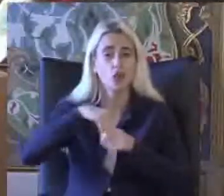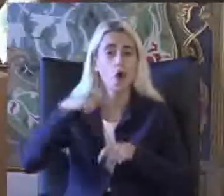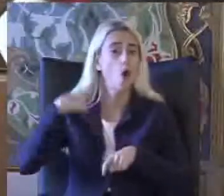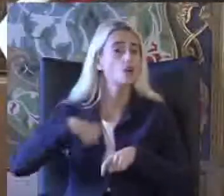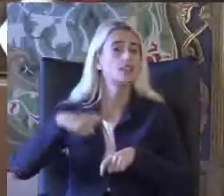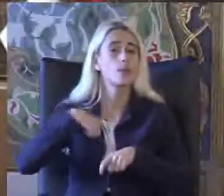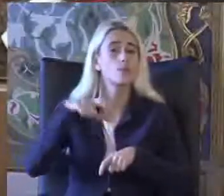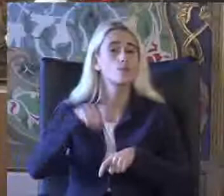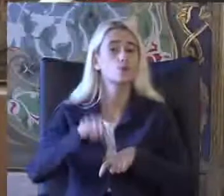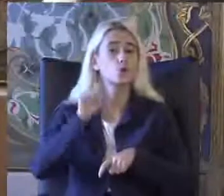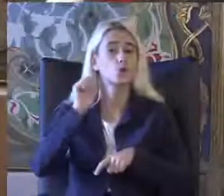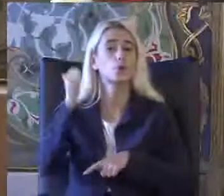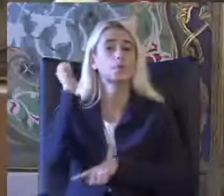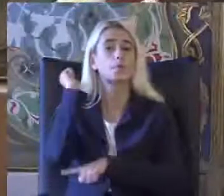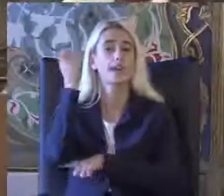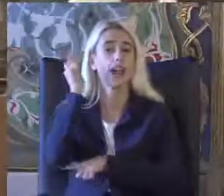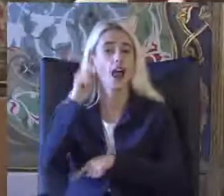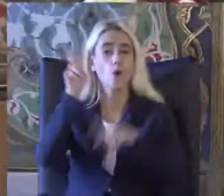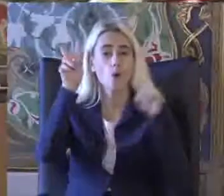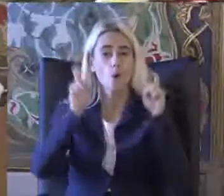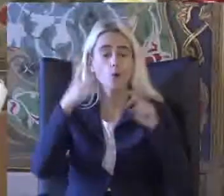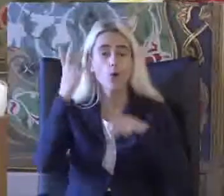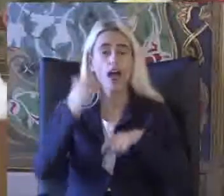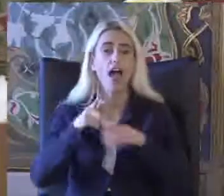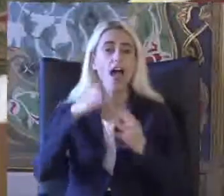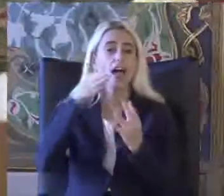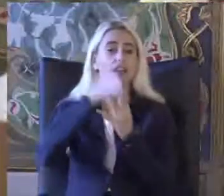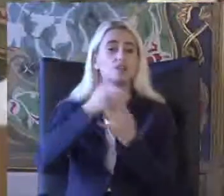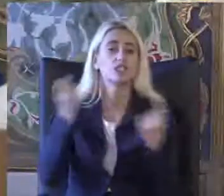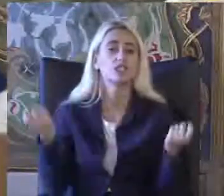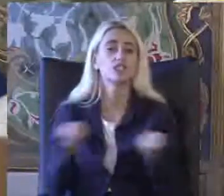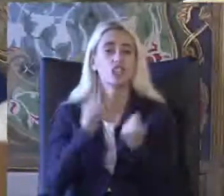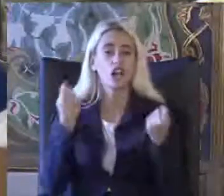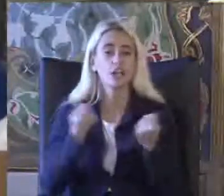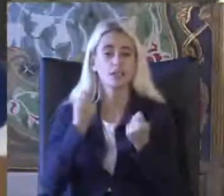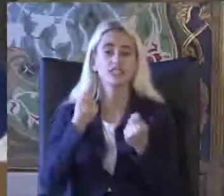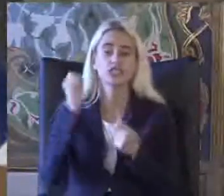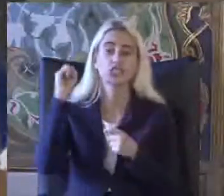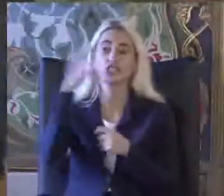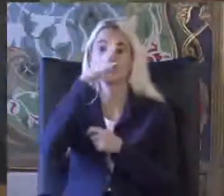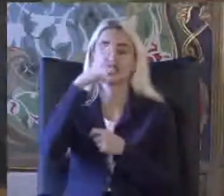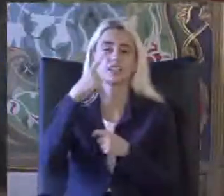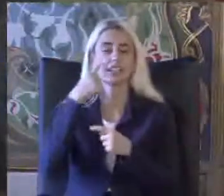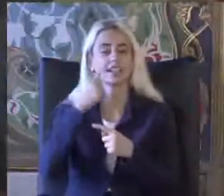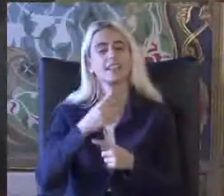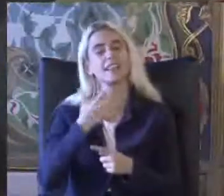Bugünkü panelim izin konusu olan erişilebilirlik çalışmalarına Işık tutmasında diliyorum